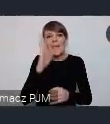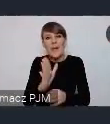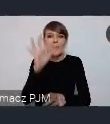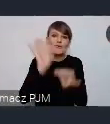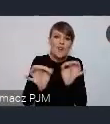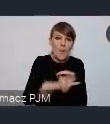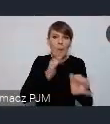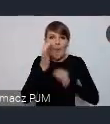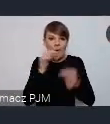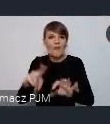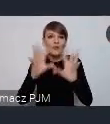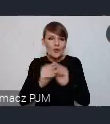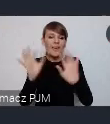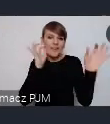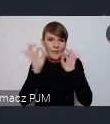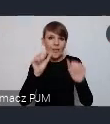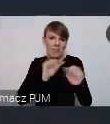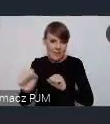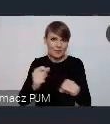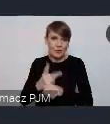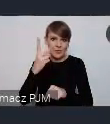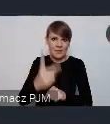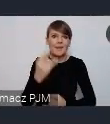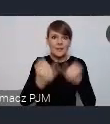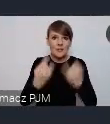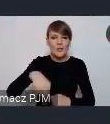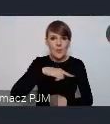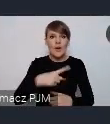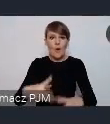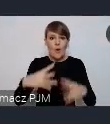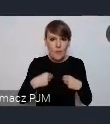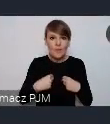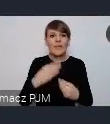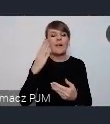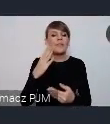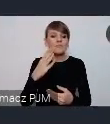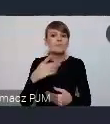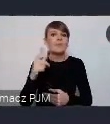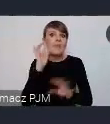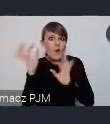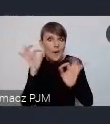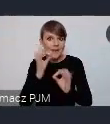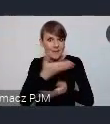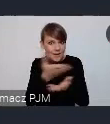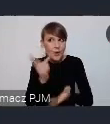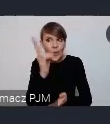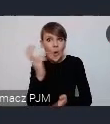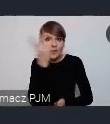Te wszystkie informacje są dostępne, jesli otrzymamy tylko taki głos, że ktoś z Państwa jest zainteresowany, to oczywiście juz bezpośrednio